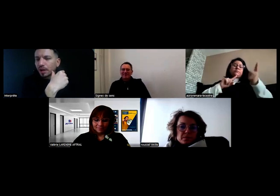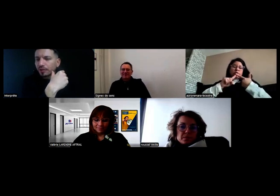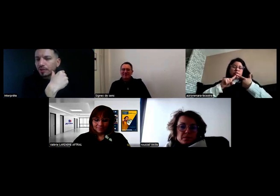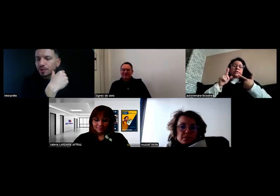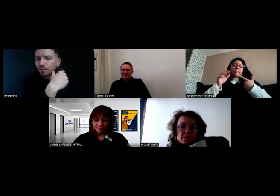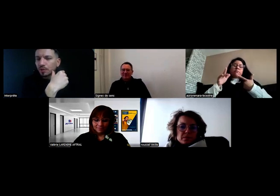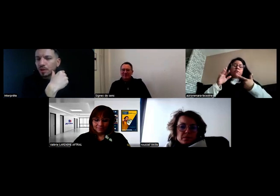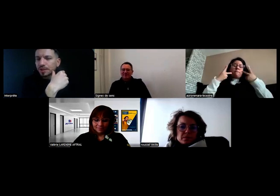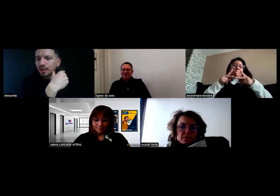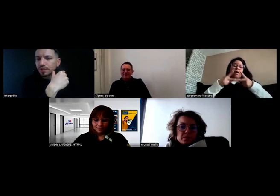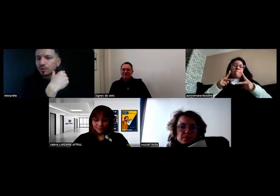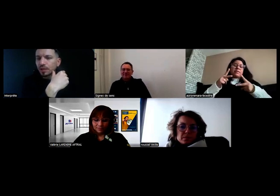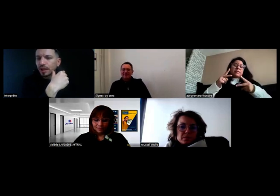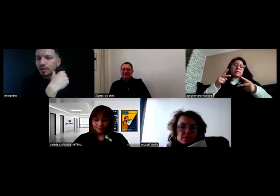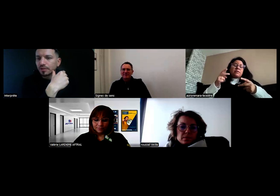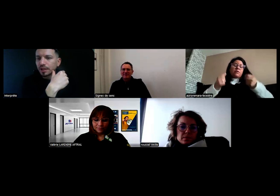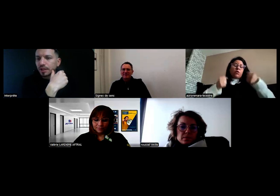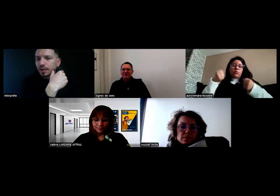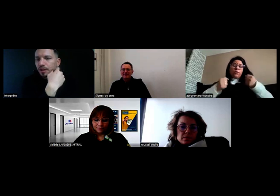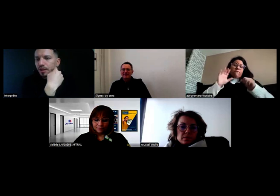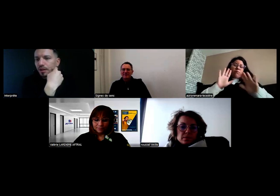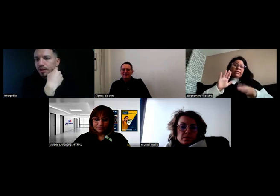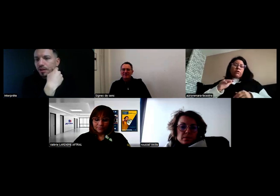C'est purement administratif, donc ça devrait arriver.